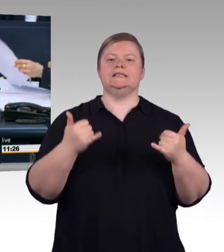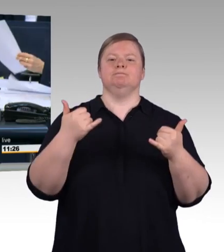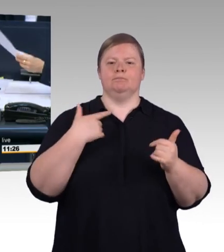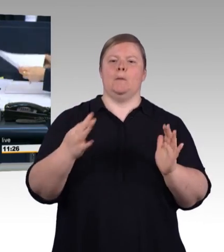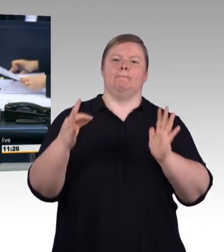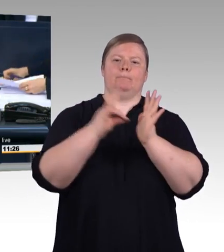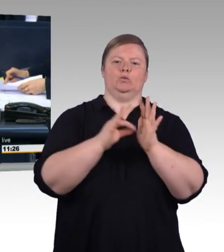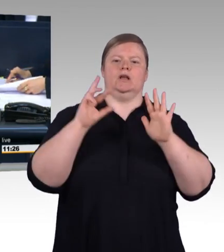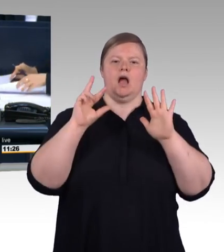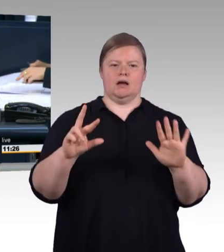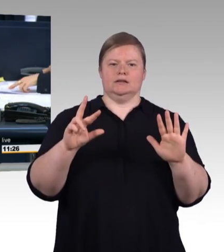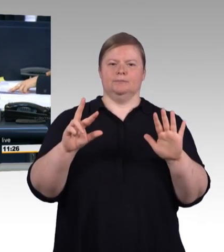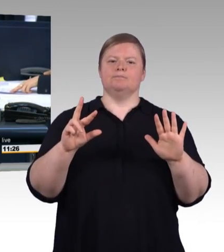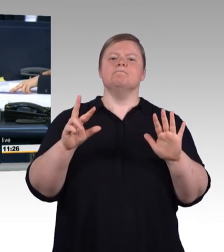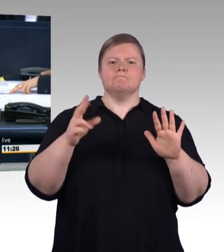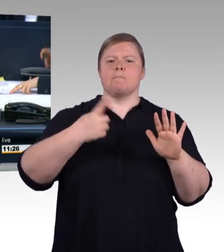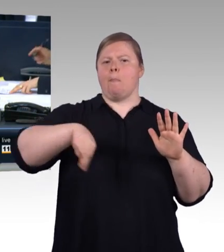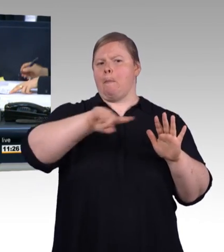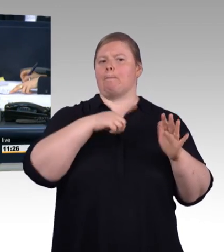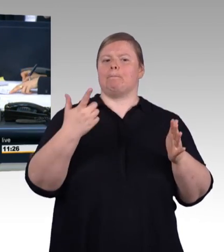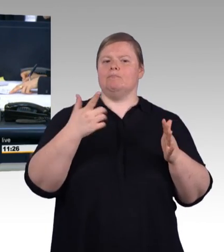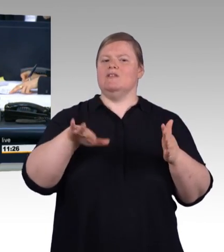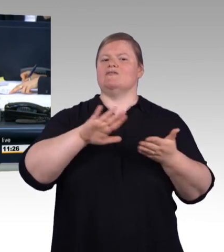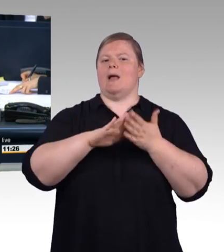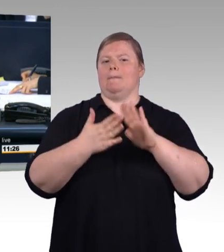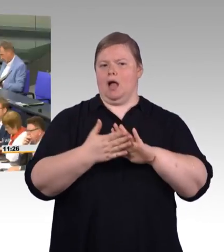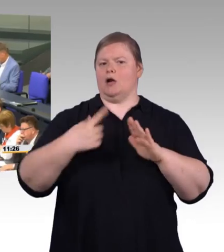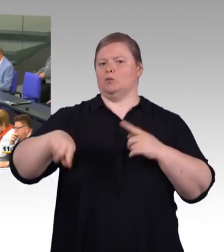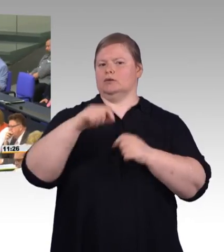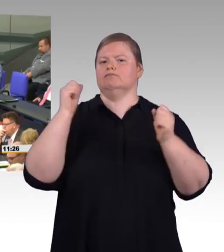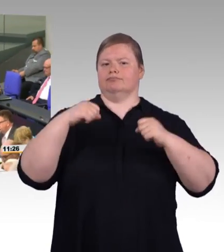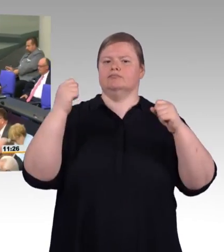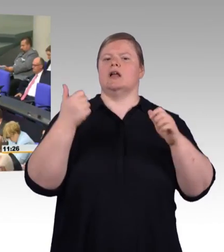Ich eröffne die Aussprache und erteile als erster Rednerin das Wort der Frau Bundesministerin Anja Karliczek.